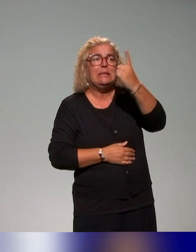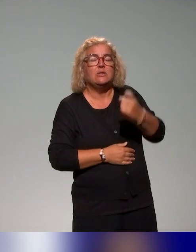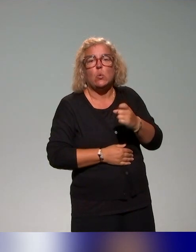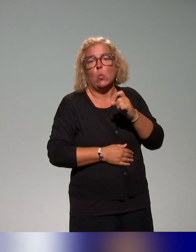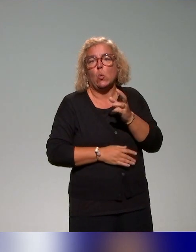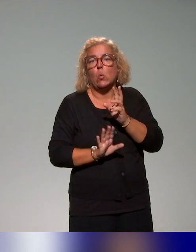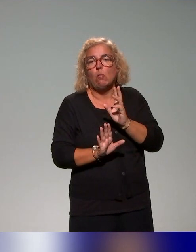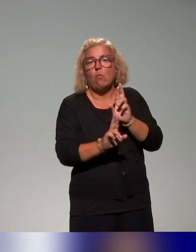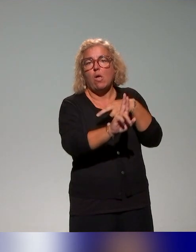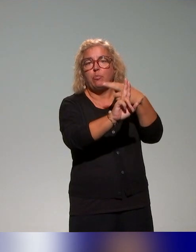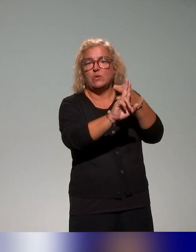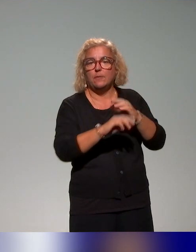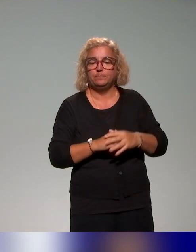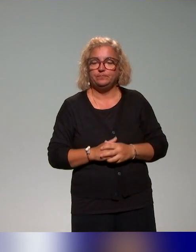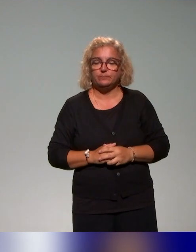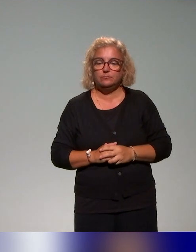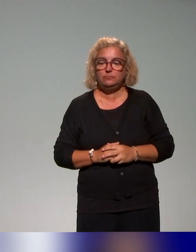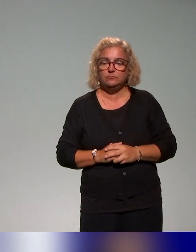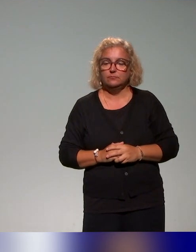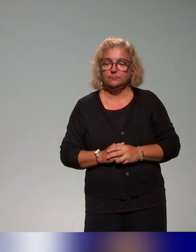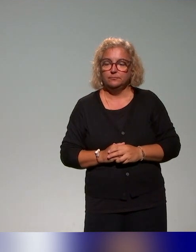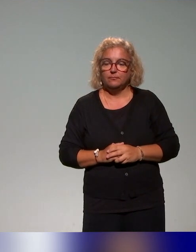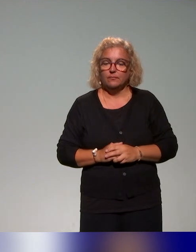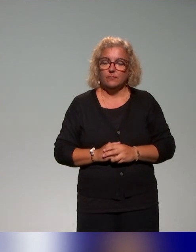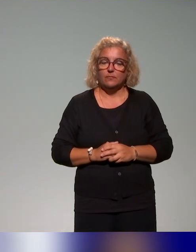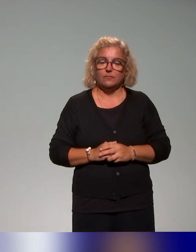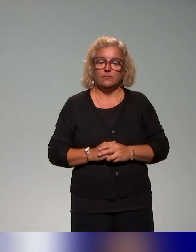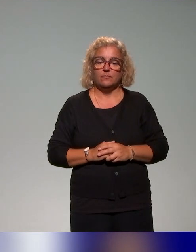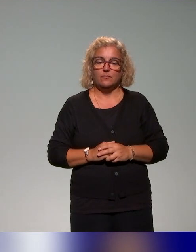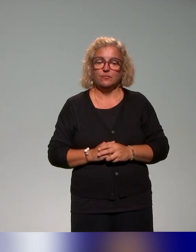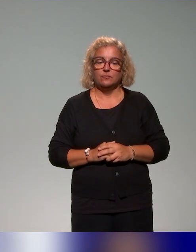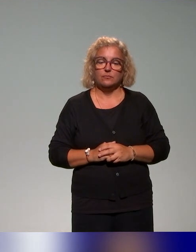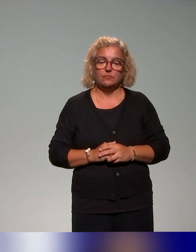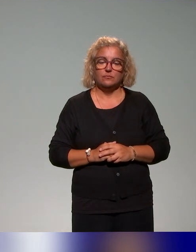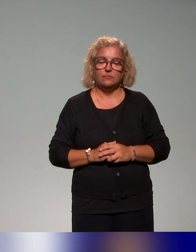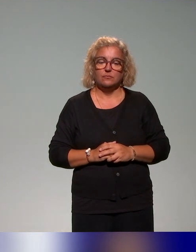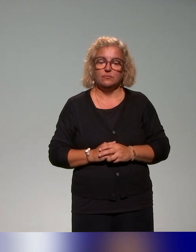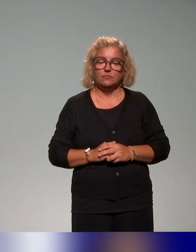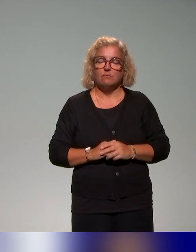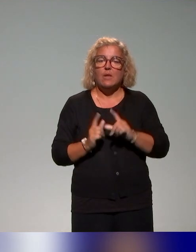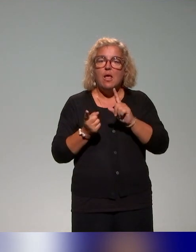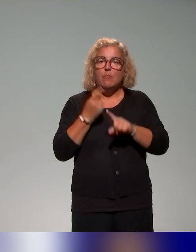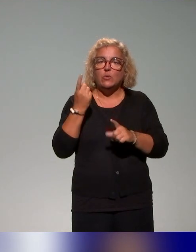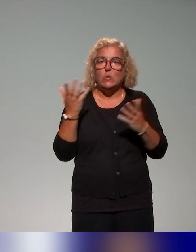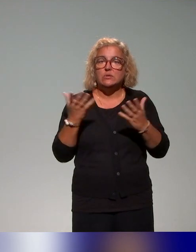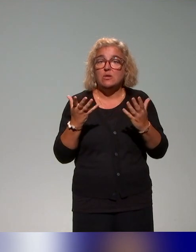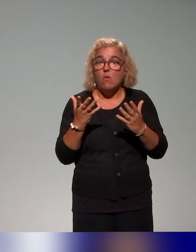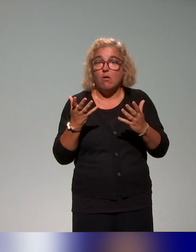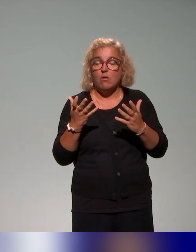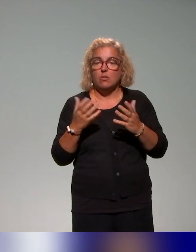mais l'idée en tout cas la plus importante aussi qu'on voulait évoquer,